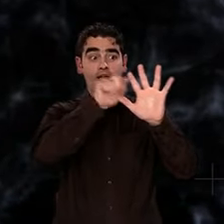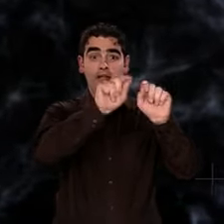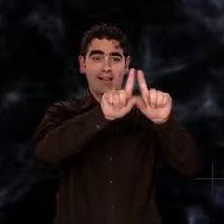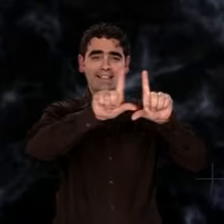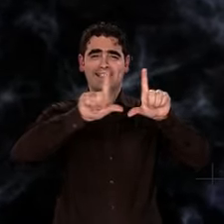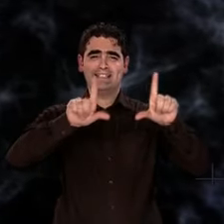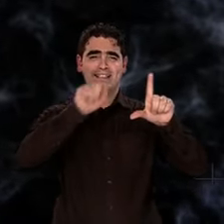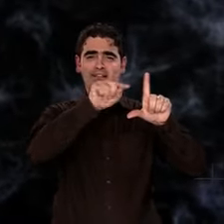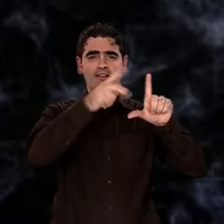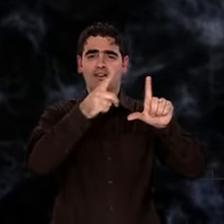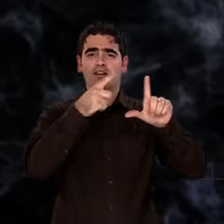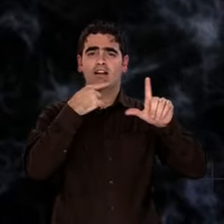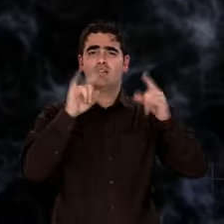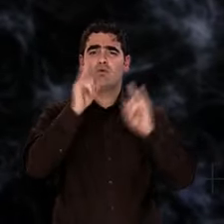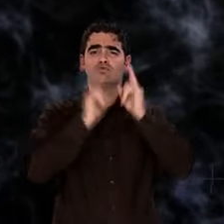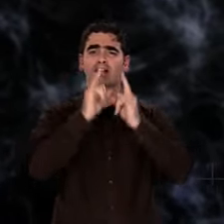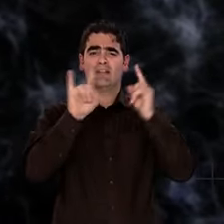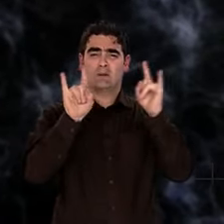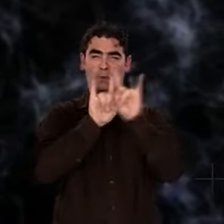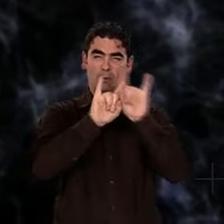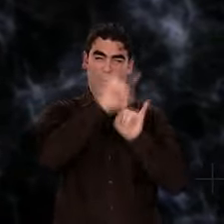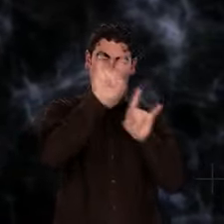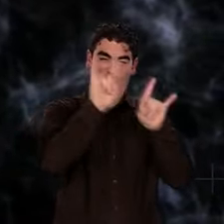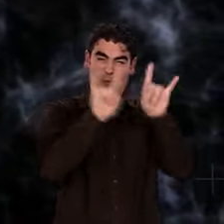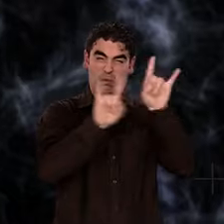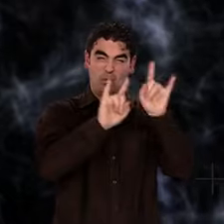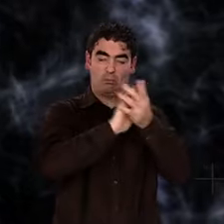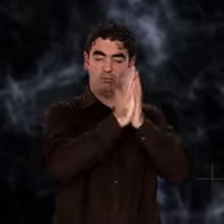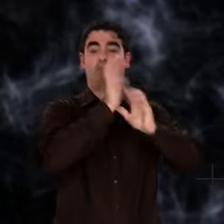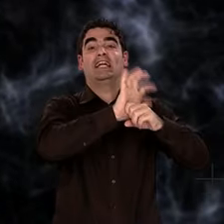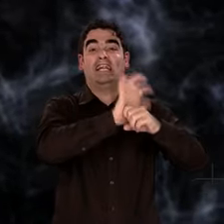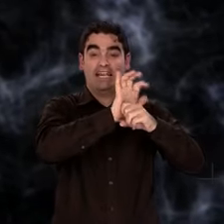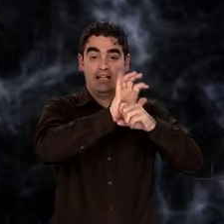Le nuage d'atomes d'hydrogène et d'hélium semble voué à une dilution sans fin.